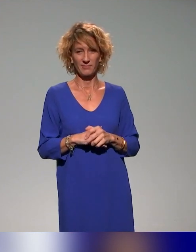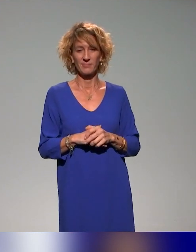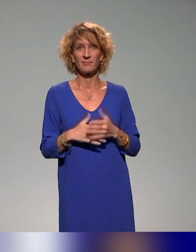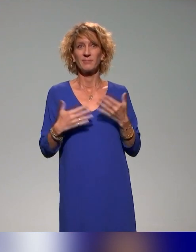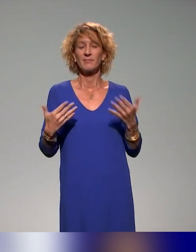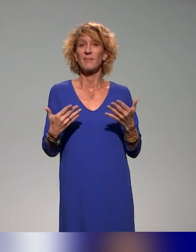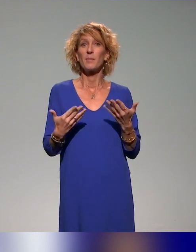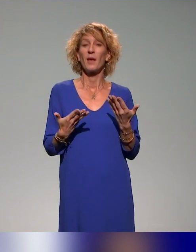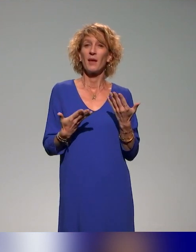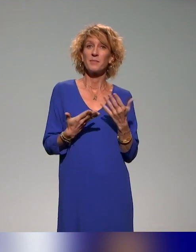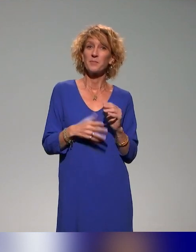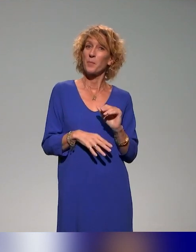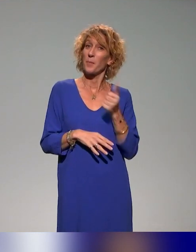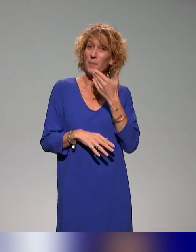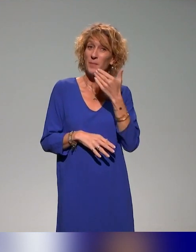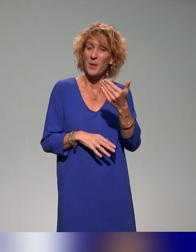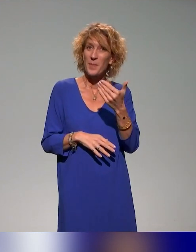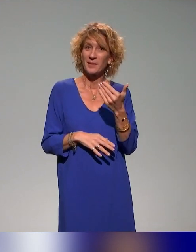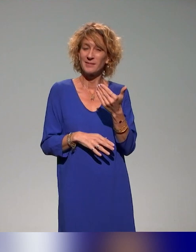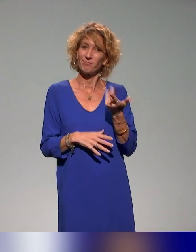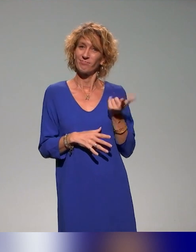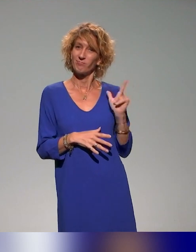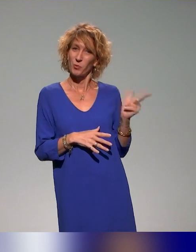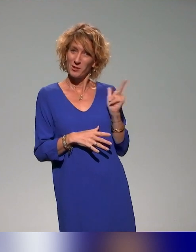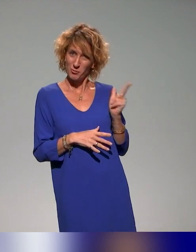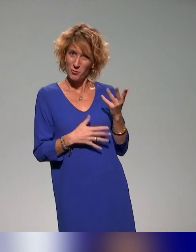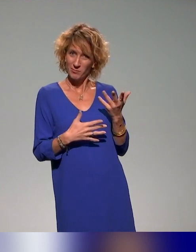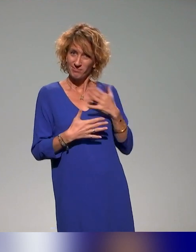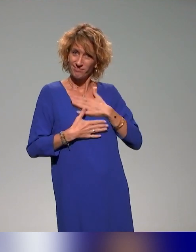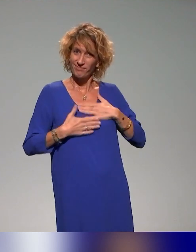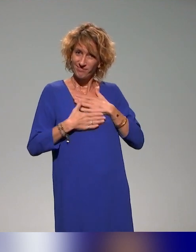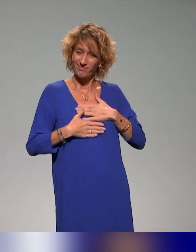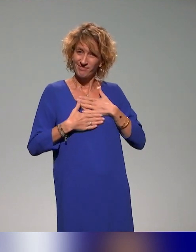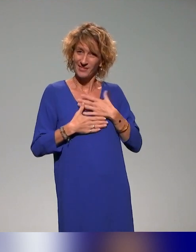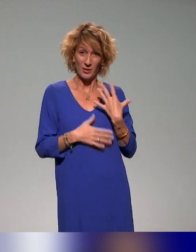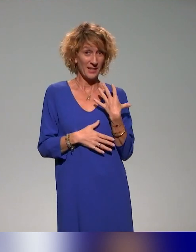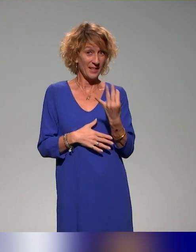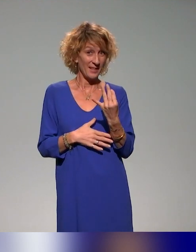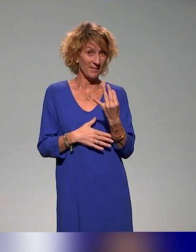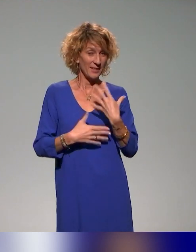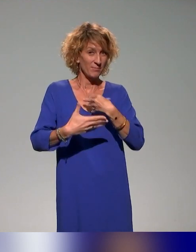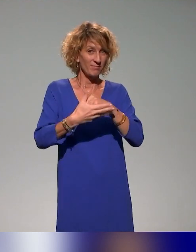Tout d'abord, on voulait vous remercier avec Benyoucef pour cette invitation à cette journée de l'accessibilité pédagogique.